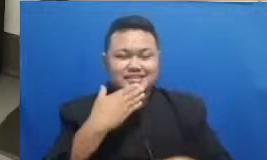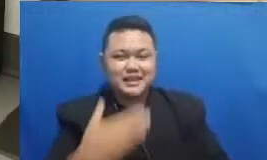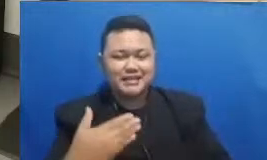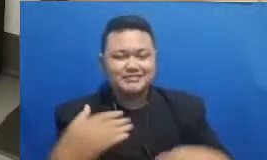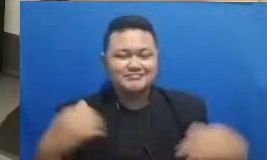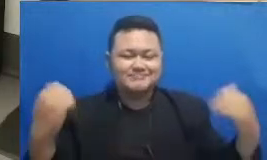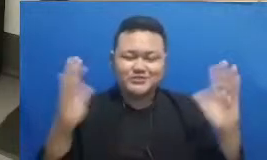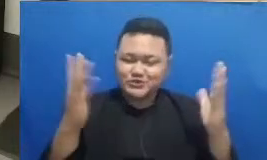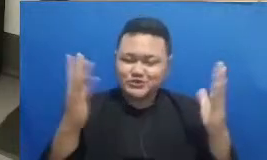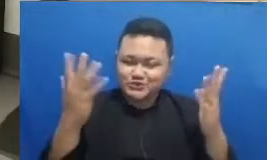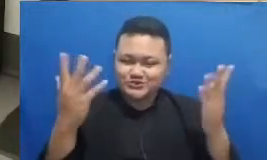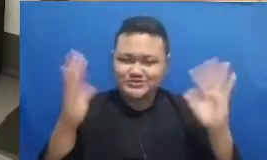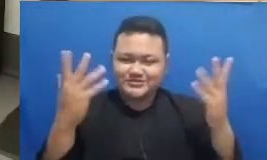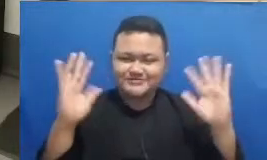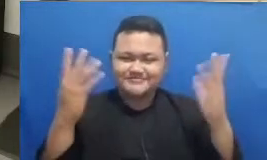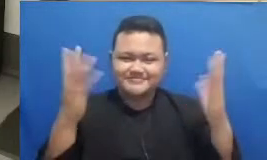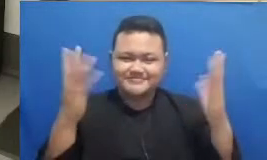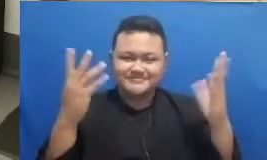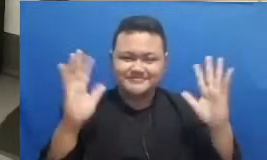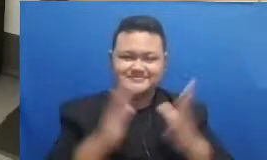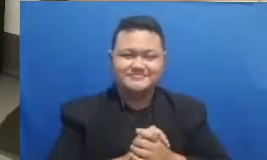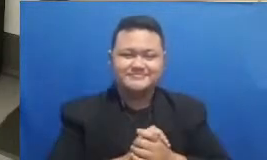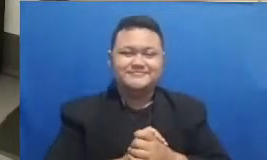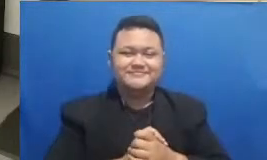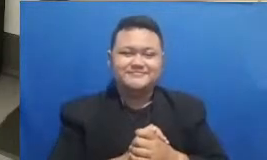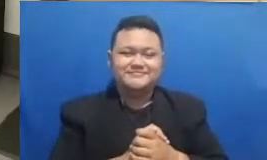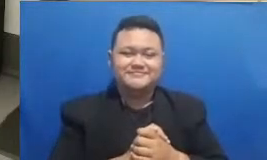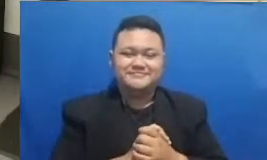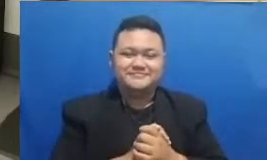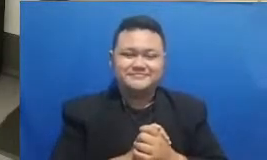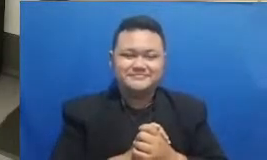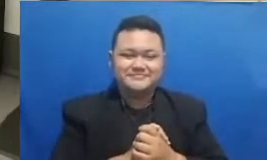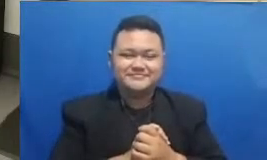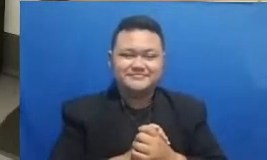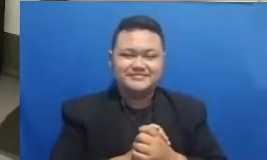tunggu sebentar saya dikasih taunya ibu kan harus dikasih tahu dulu jawabannya apa Oke